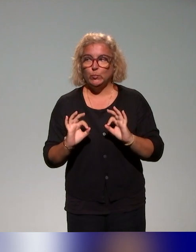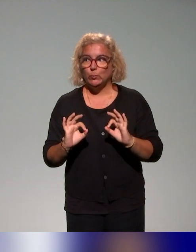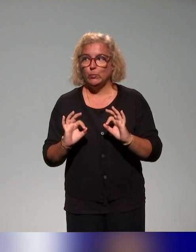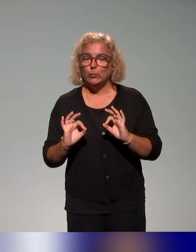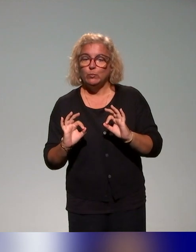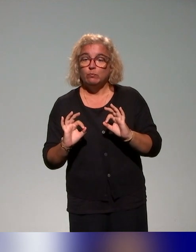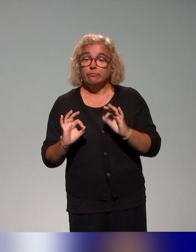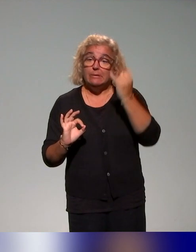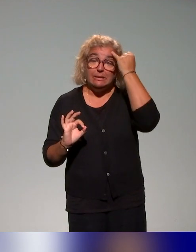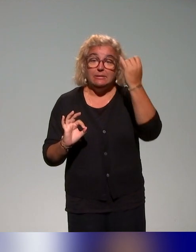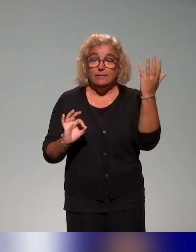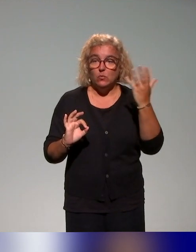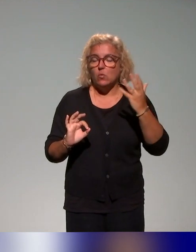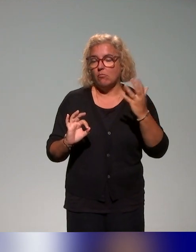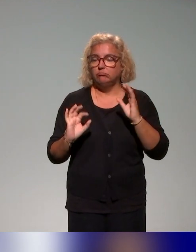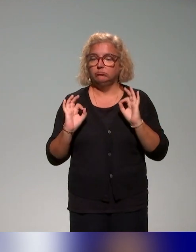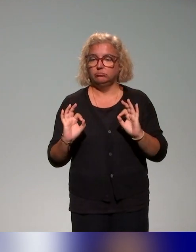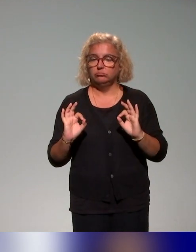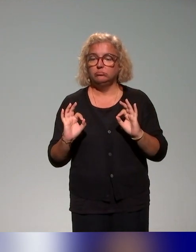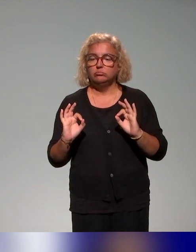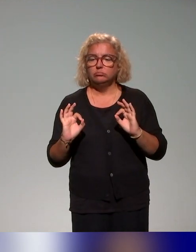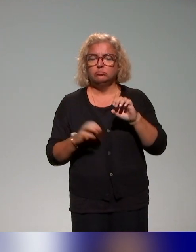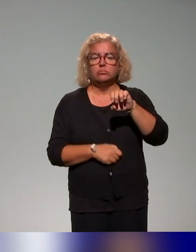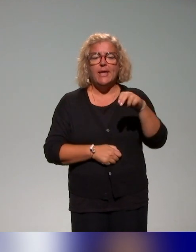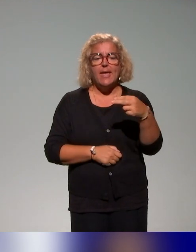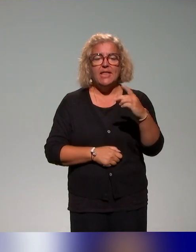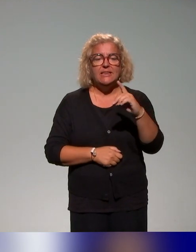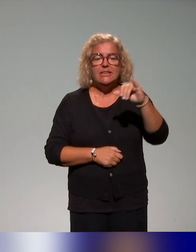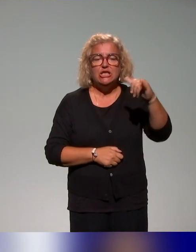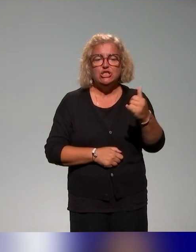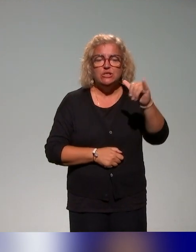L'idée, je crois que c'est Engie qui avait utilisé ce mot,